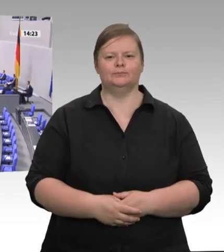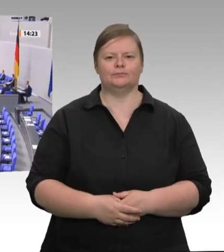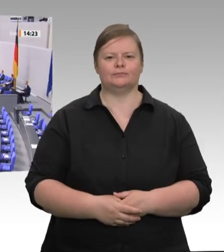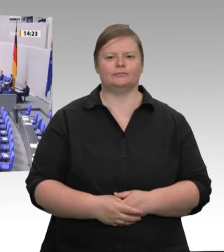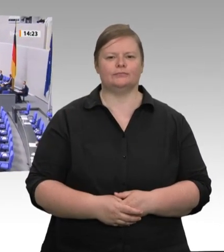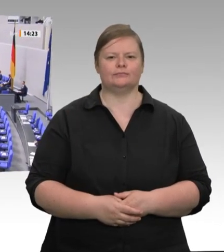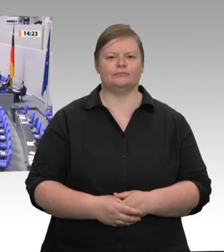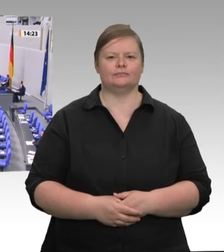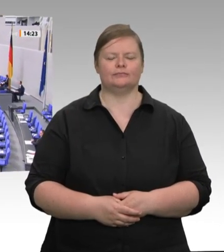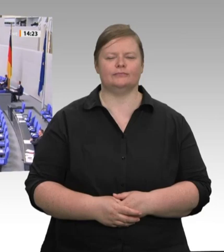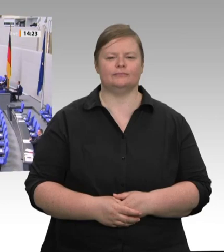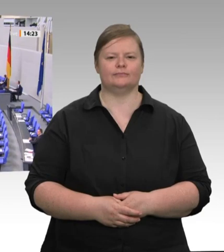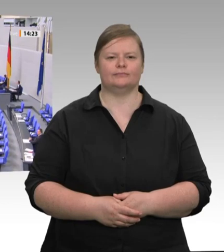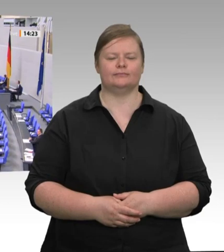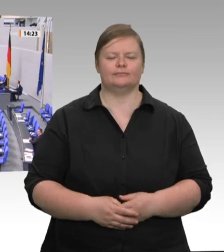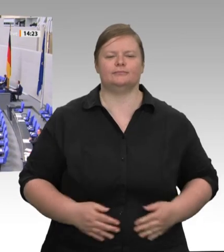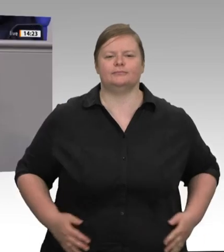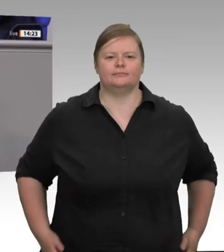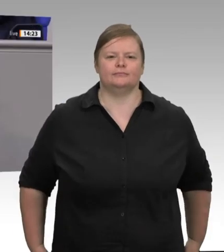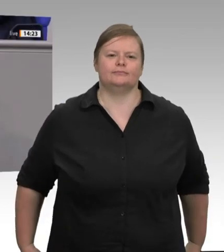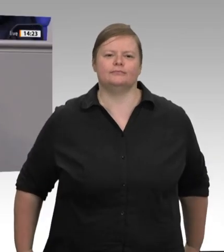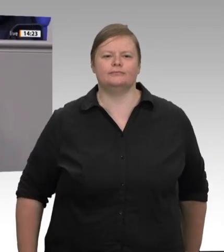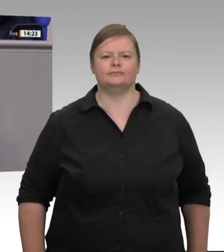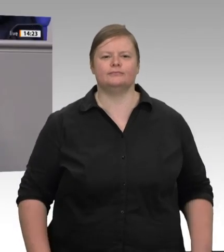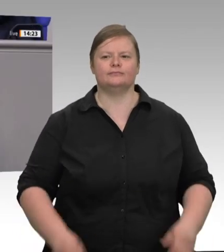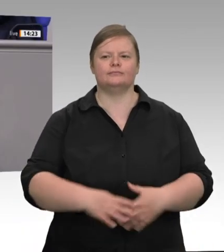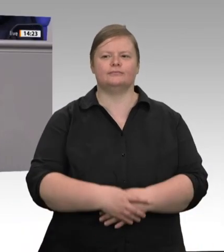Partner an uns haben. Da passt es nicht ins Bild, wenn Europa mit Blick auf die